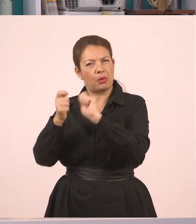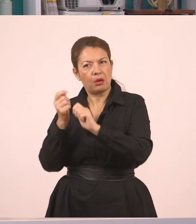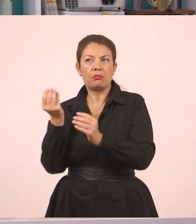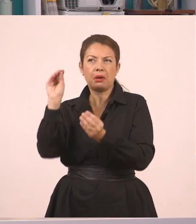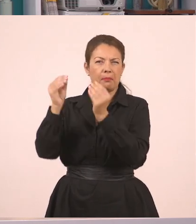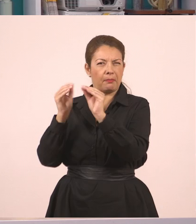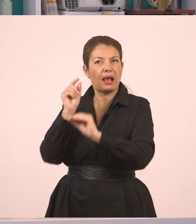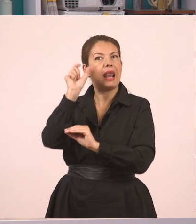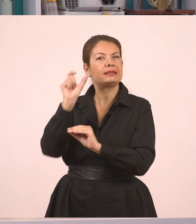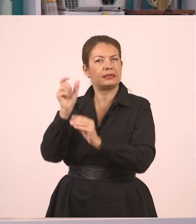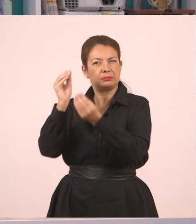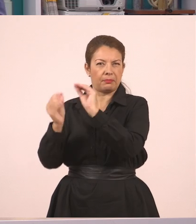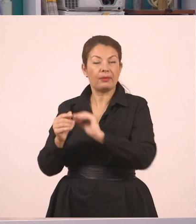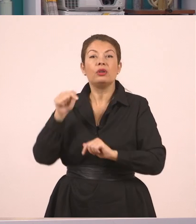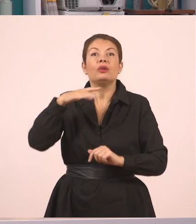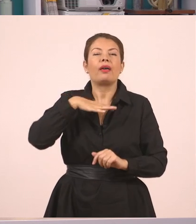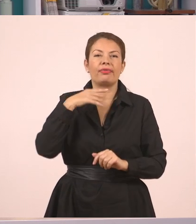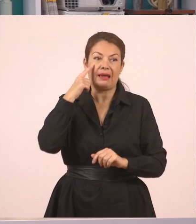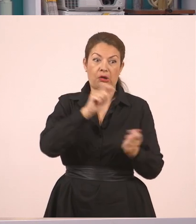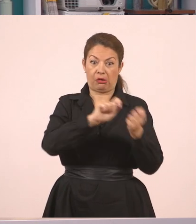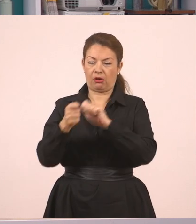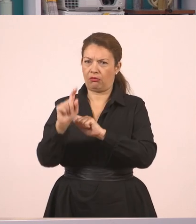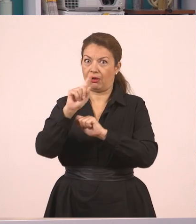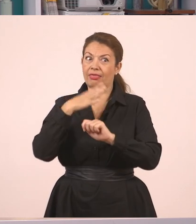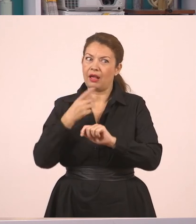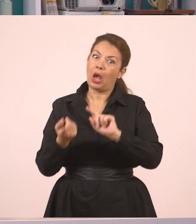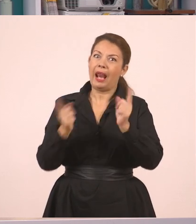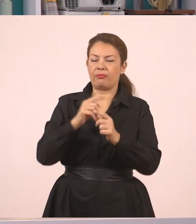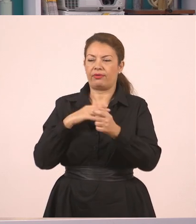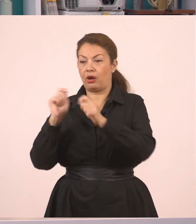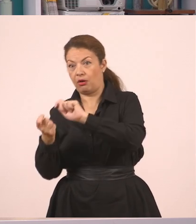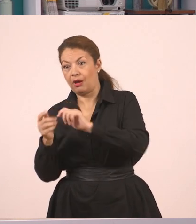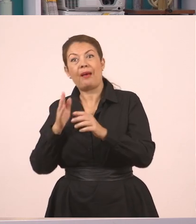Πάμε να δούμε τώρα το αντίστροφο. Δηλαδή από τον πλάγιο λόγο να πάω σε ευθύ.